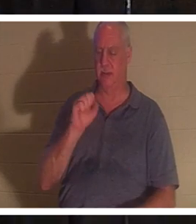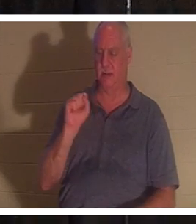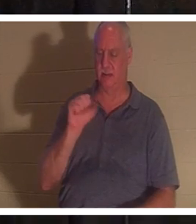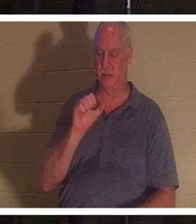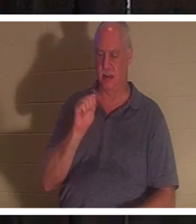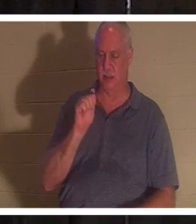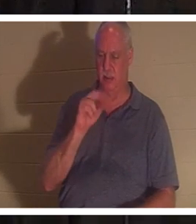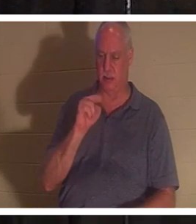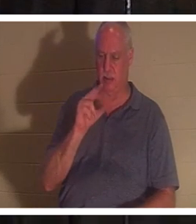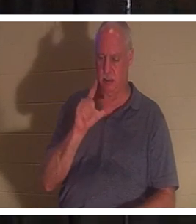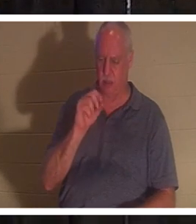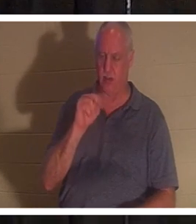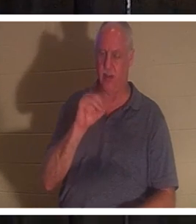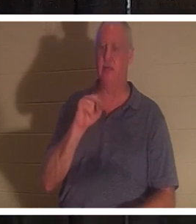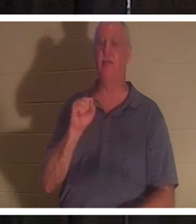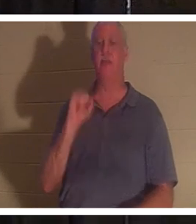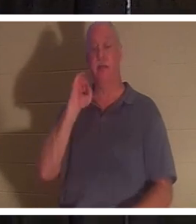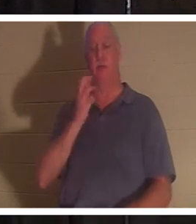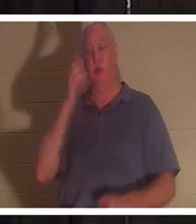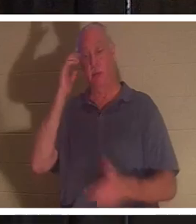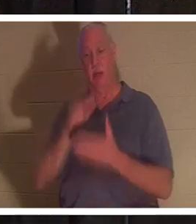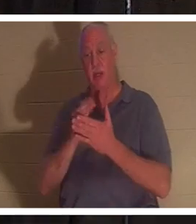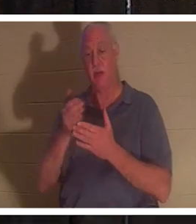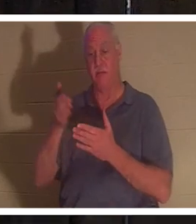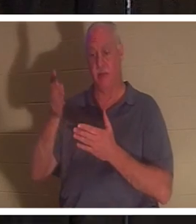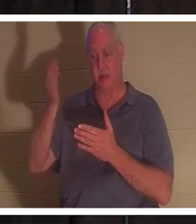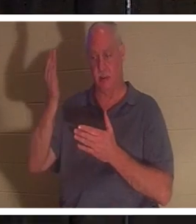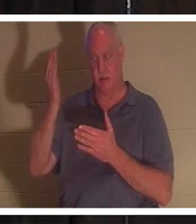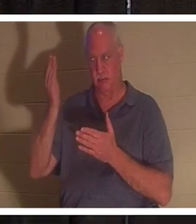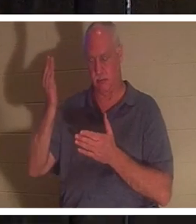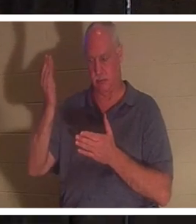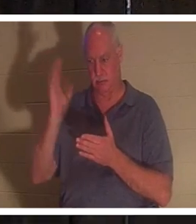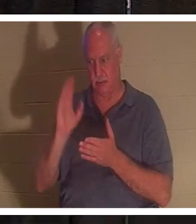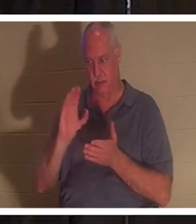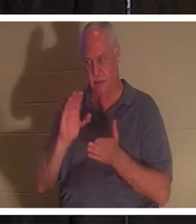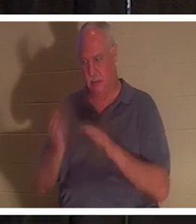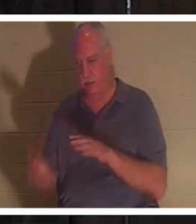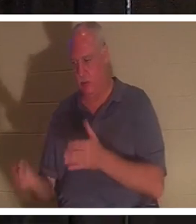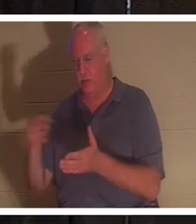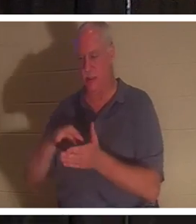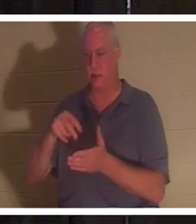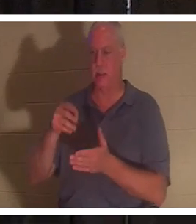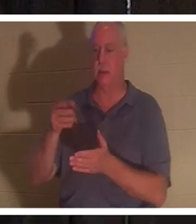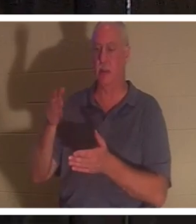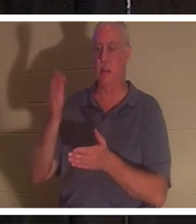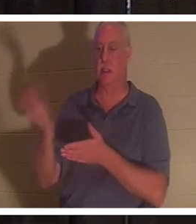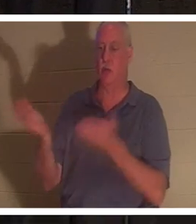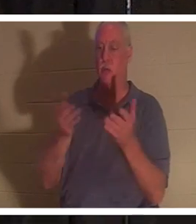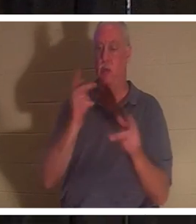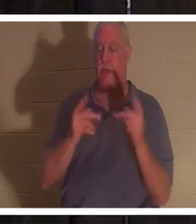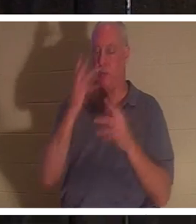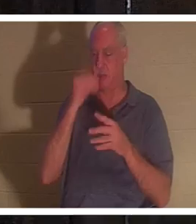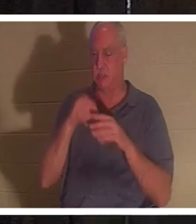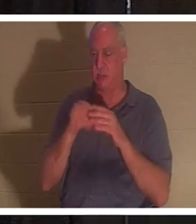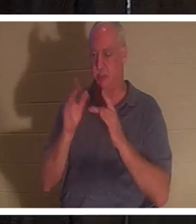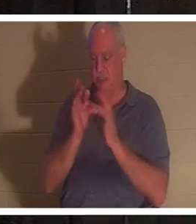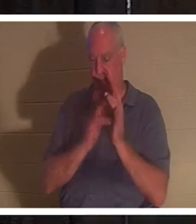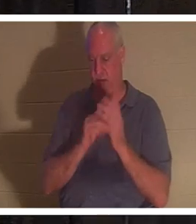फिर से जी उठे, तो भी, भगवान उन लोगों को अपने साथ लाएंगे जो यीशु में सो गए हैं। मेरा एक मित्र